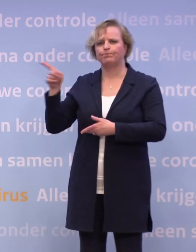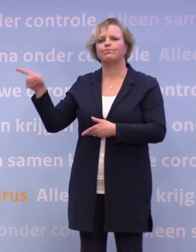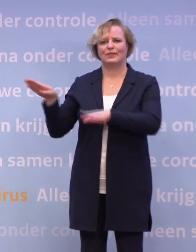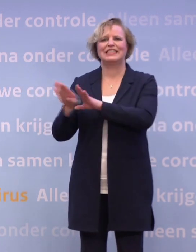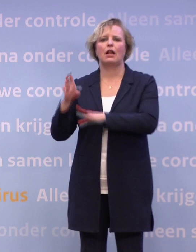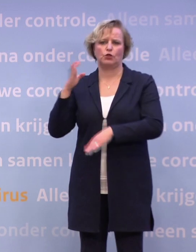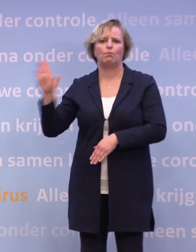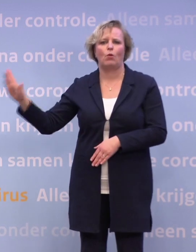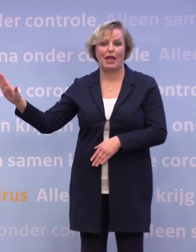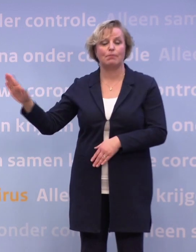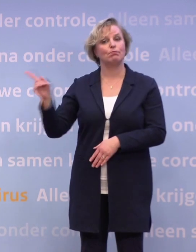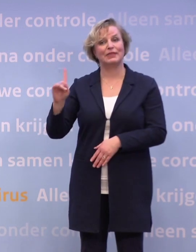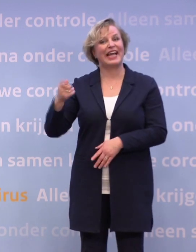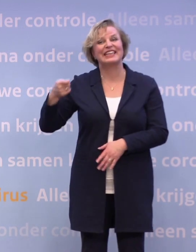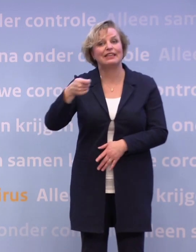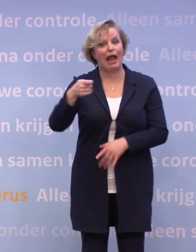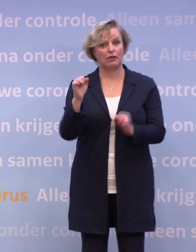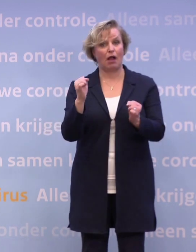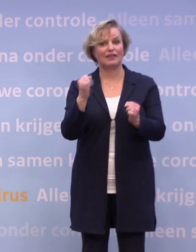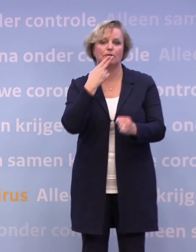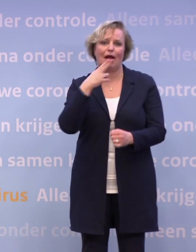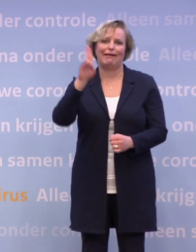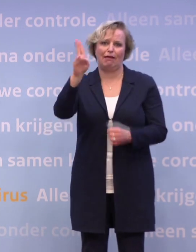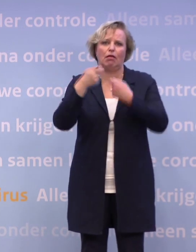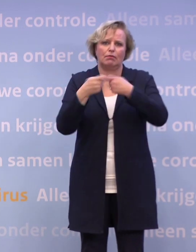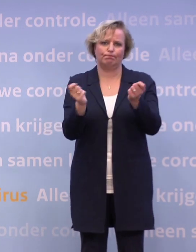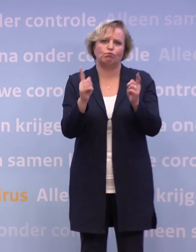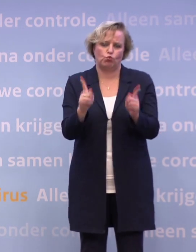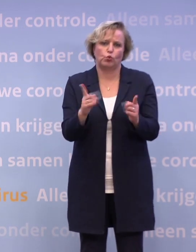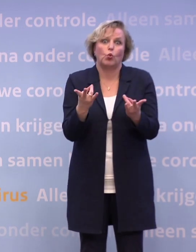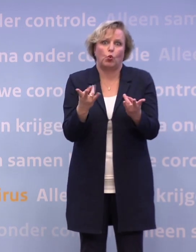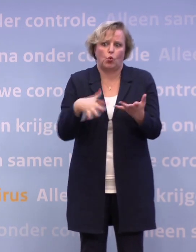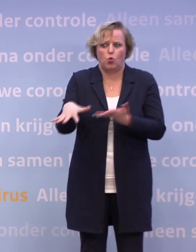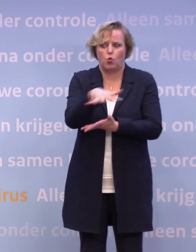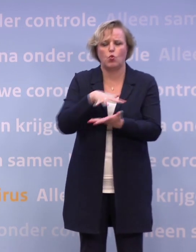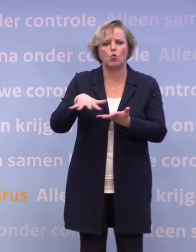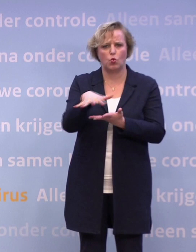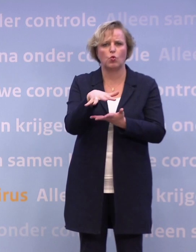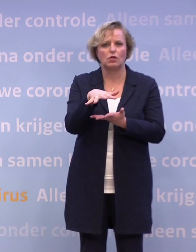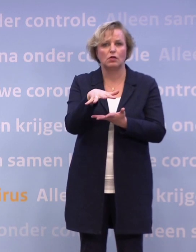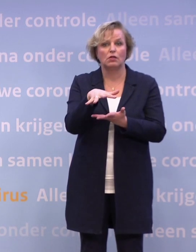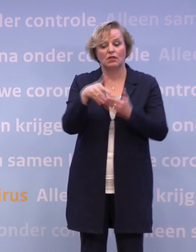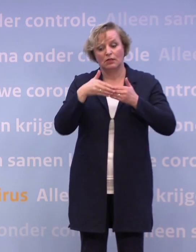Dus we hebben de luxe niet om te dreigen. We moeten wel vertellen hoe het ervoor staat. Het staat er niet goed voor, maar we kunnen wel nog de komende weken...